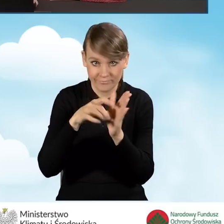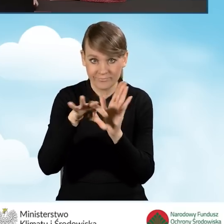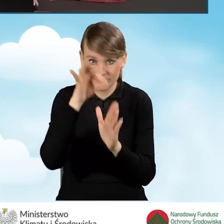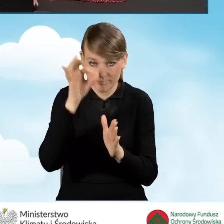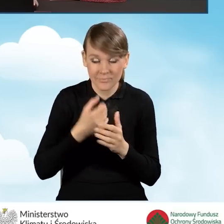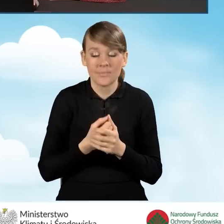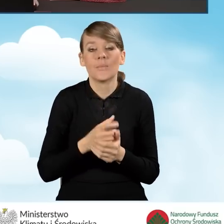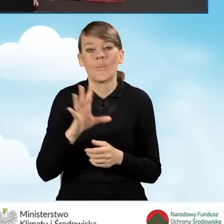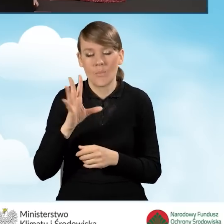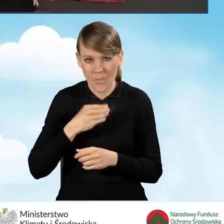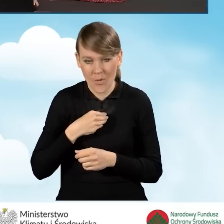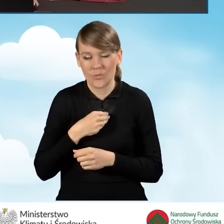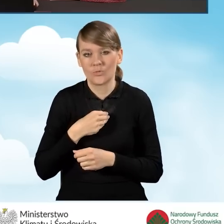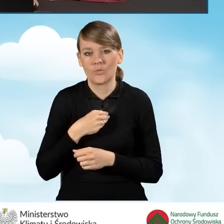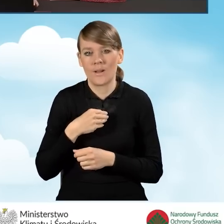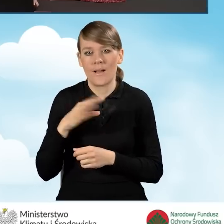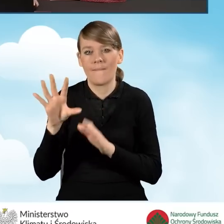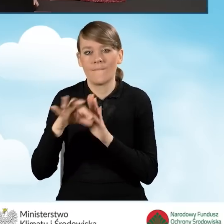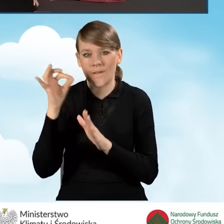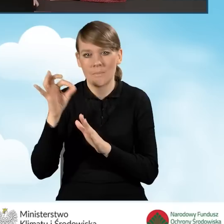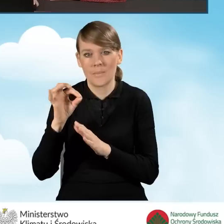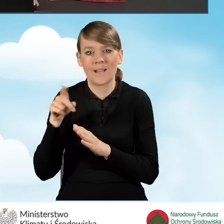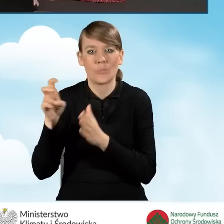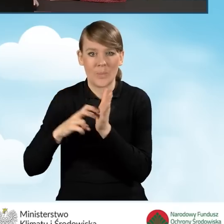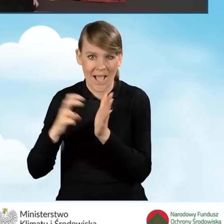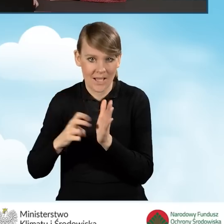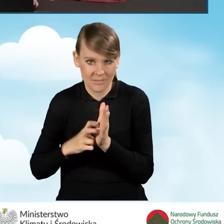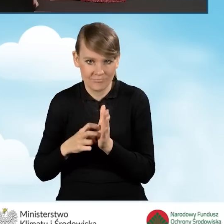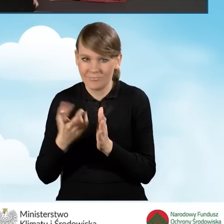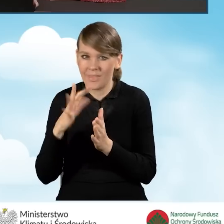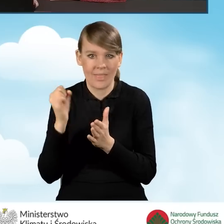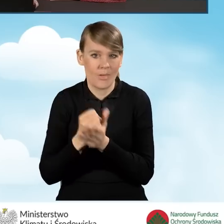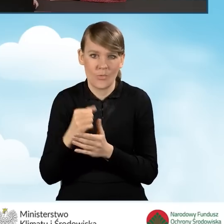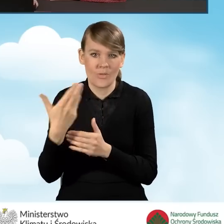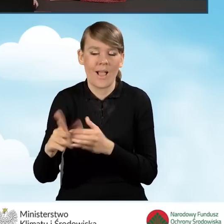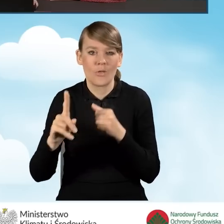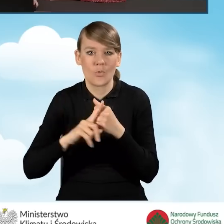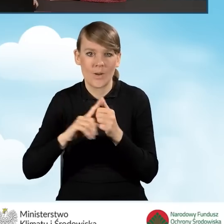mamy możliwość wyboru opcji brak. Wtedy nie musimy podawać numeru księgi wieczystej.